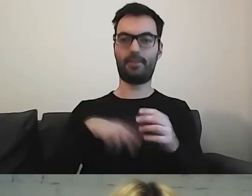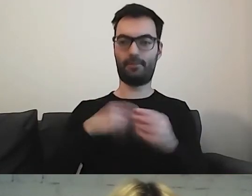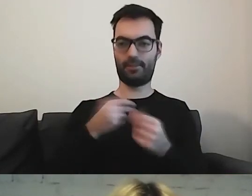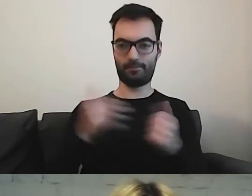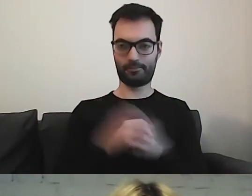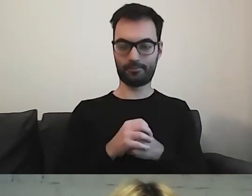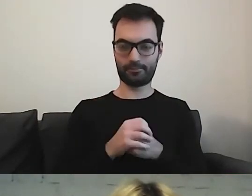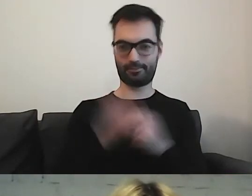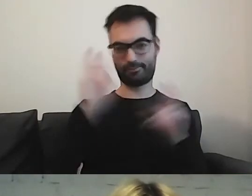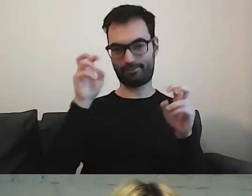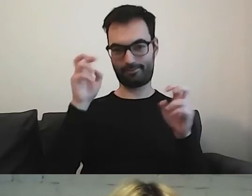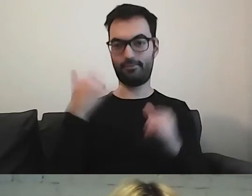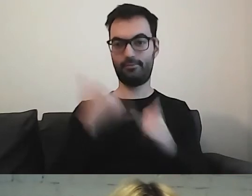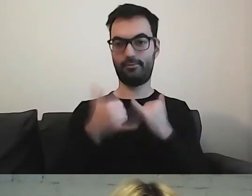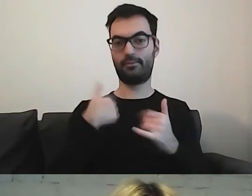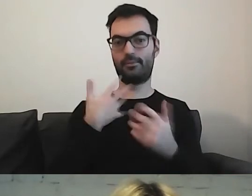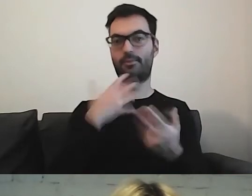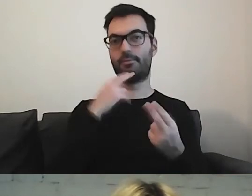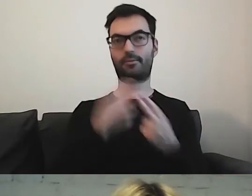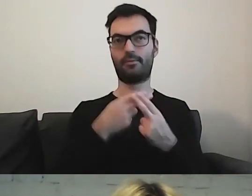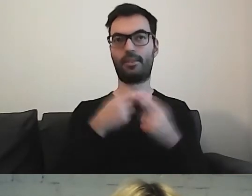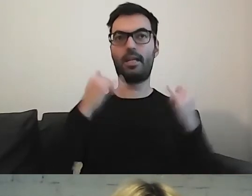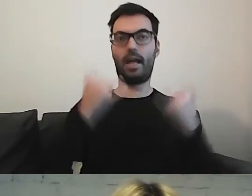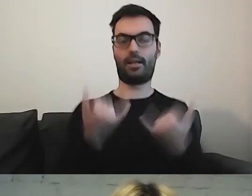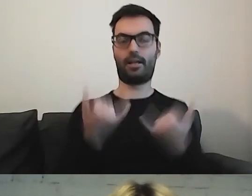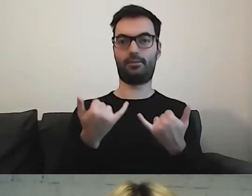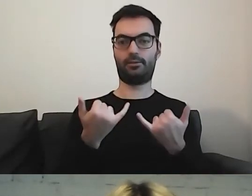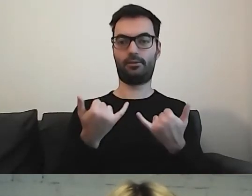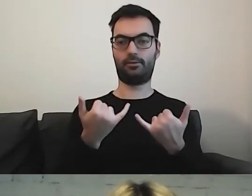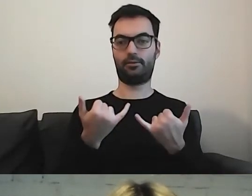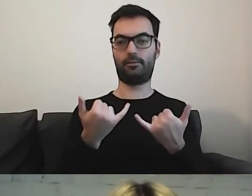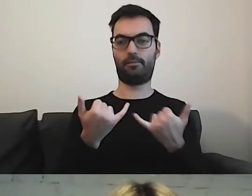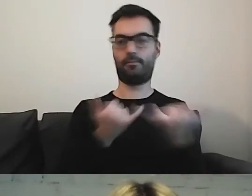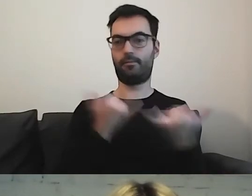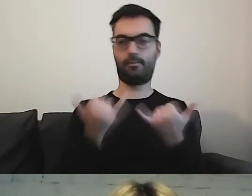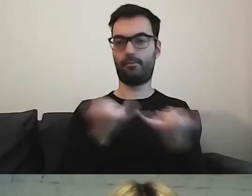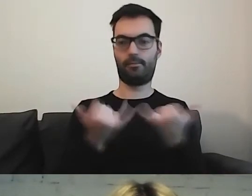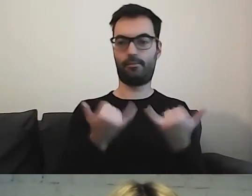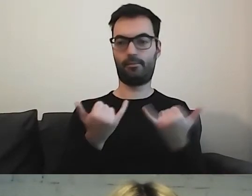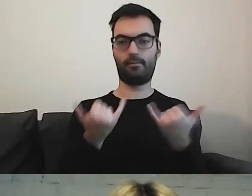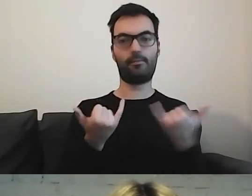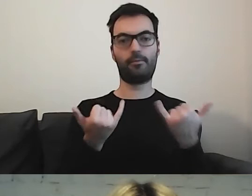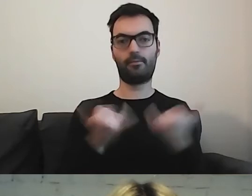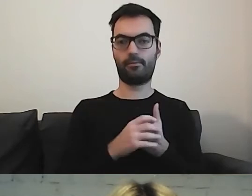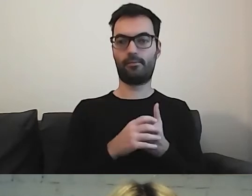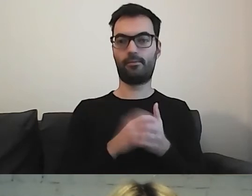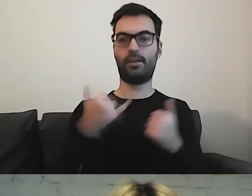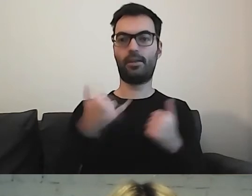Jeżeli miałabym odpowiedzieć, w jaki sposób ten minister stoi,